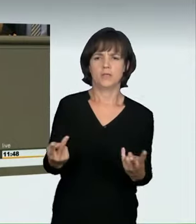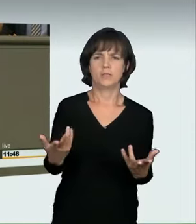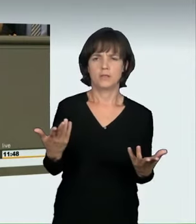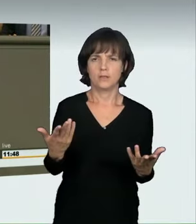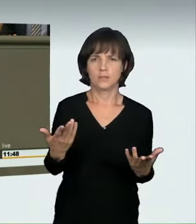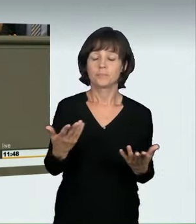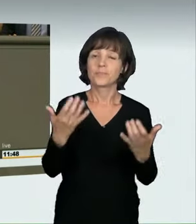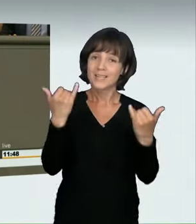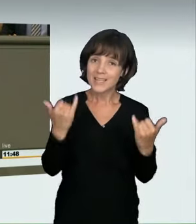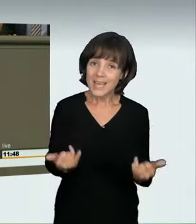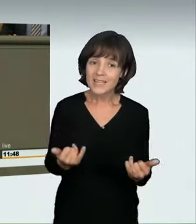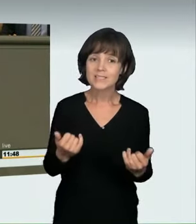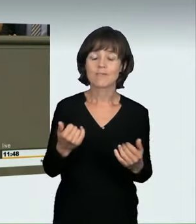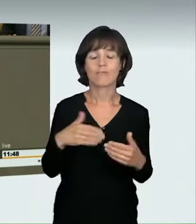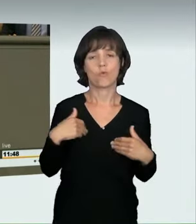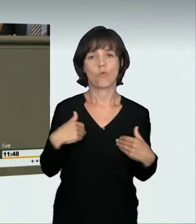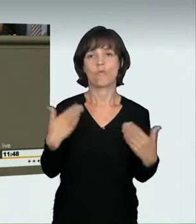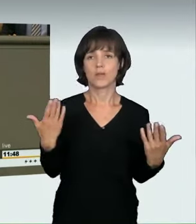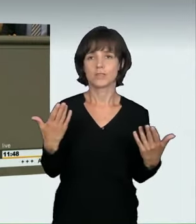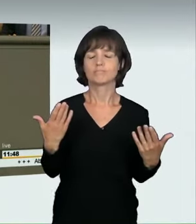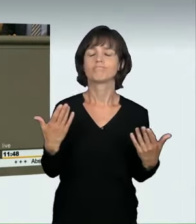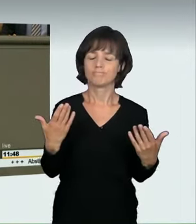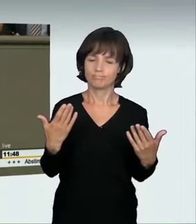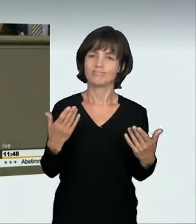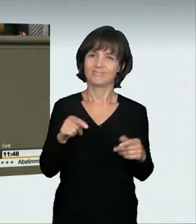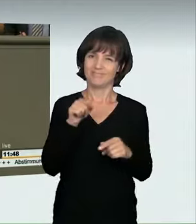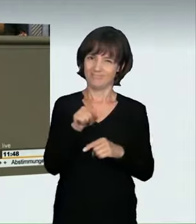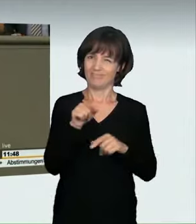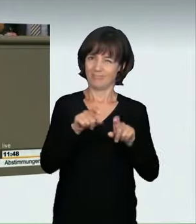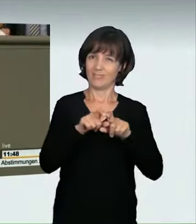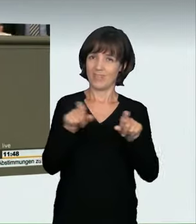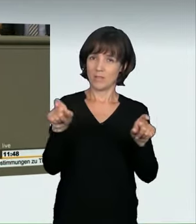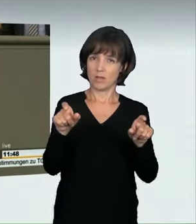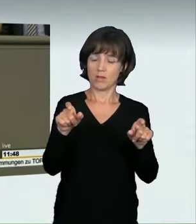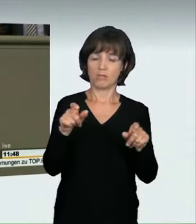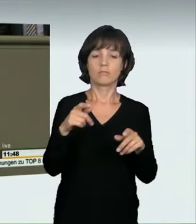Ich bin froh, dass wir jetzt klar zeigen: Diese massiv überhöhte Geschwindigkeit